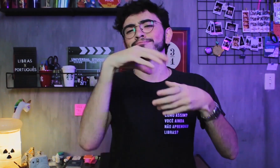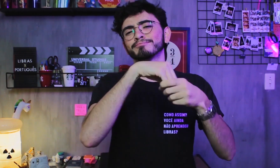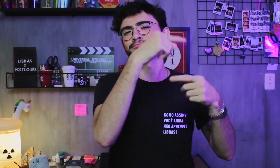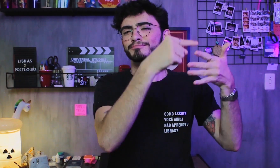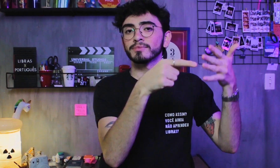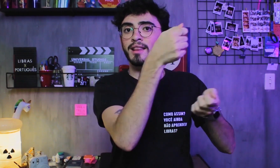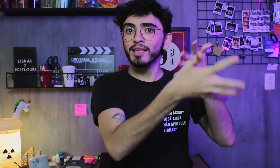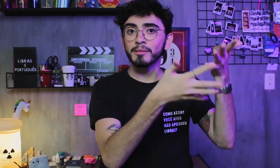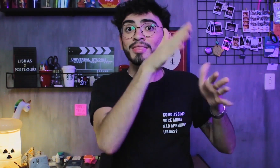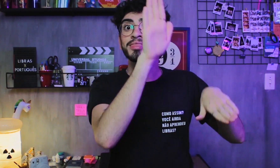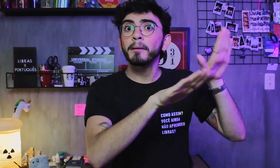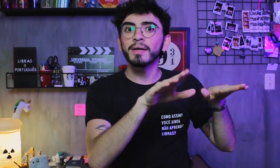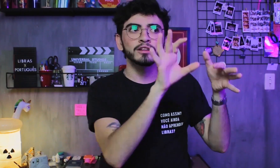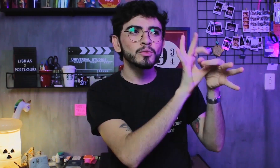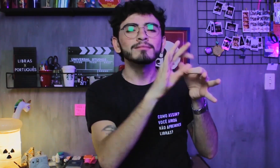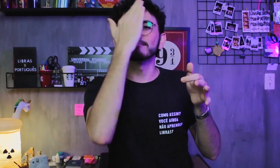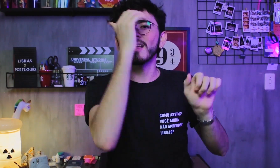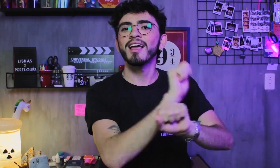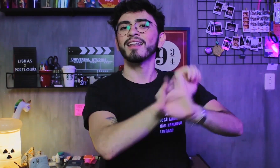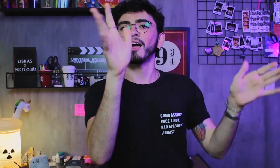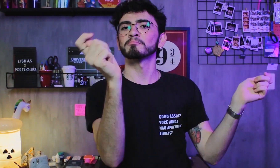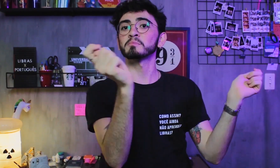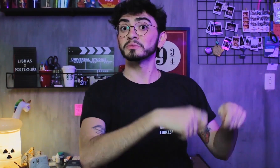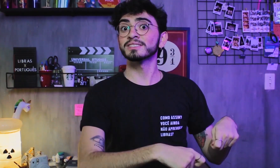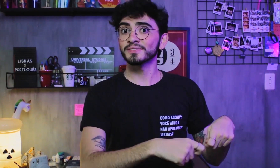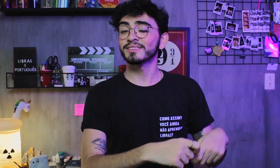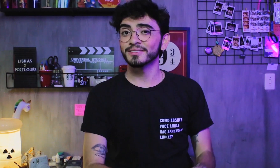existe uma variedade de combinações, só dependendo do contexto das frases.